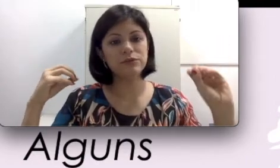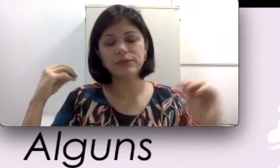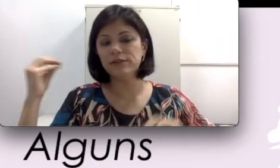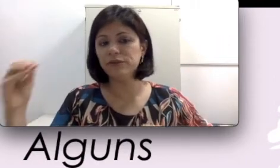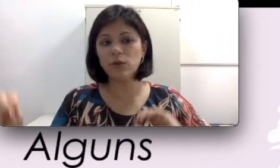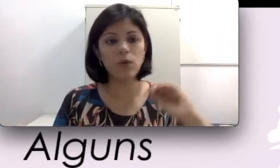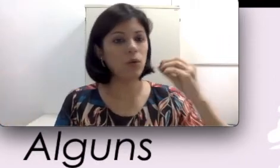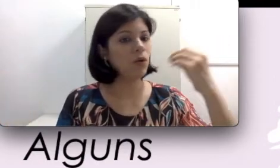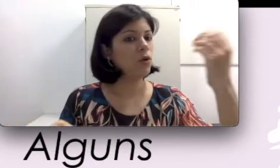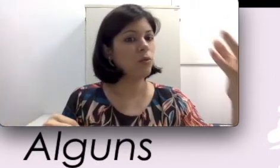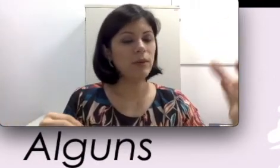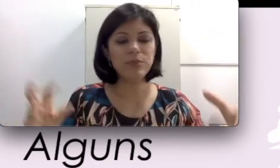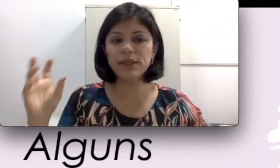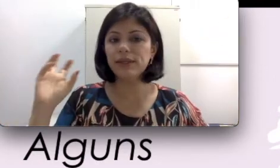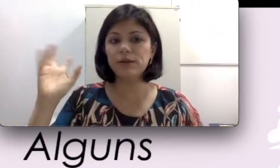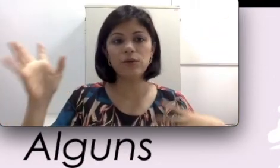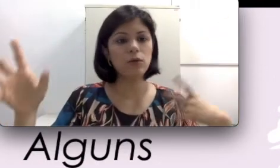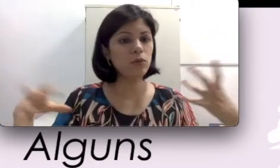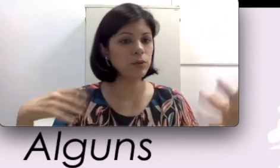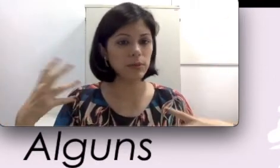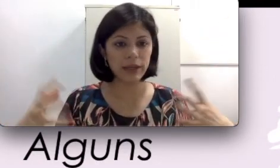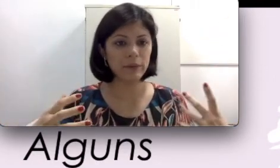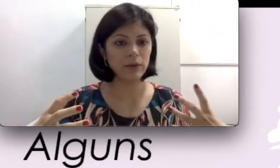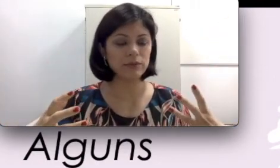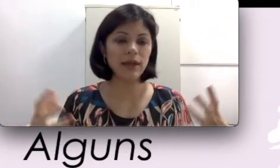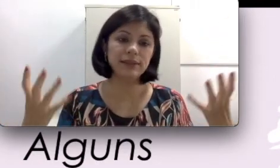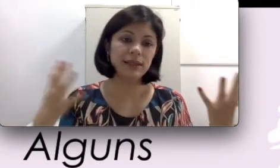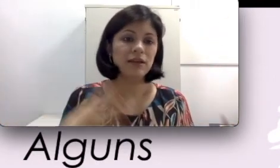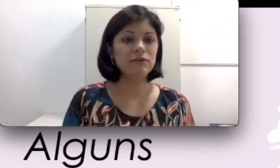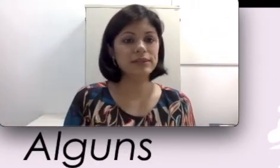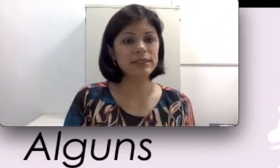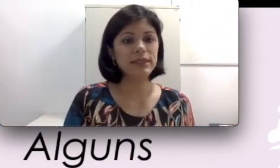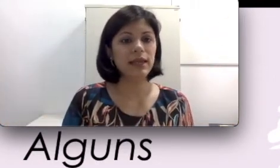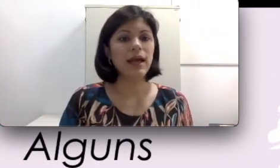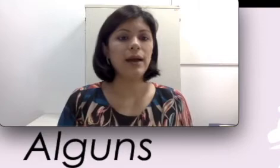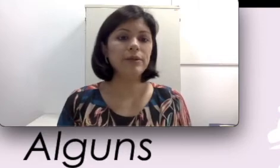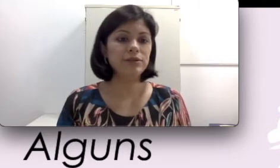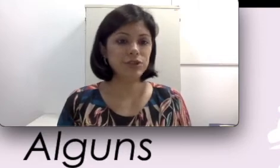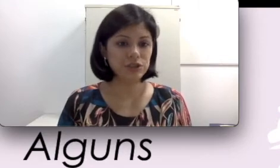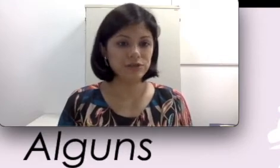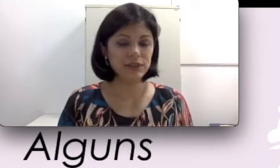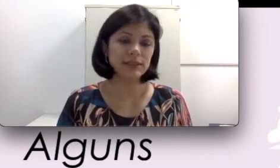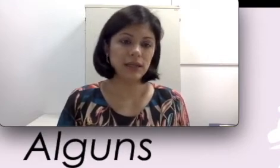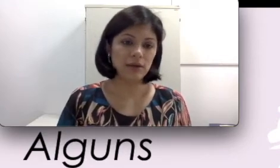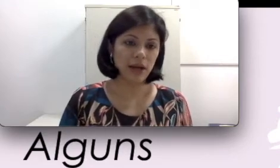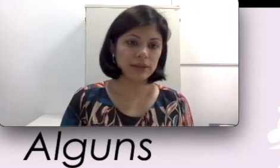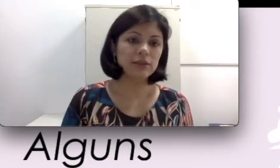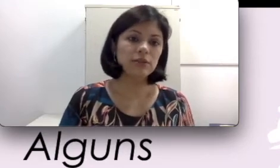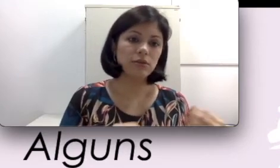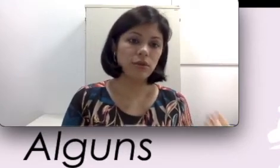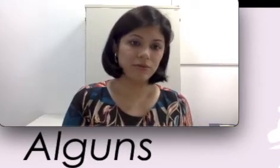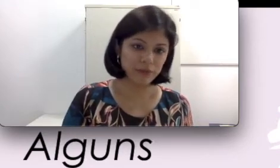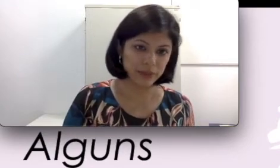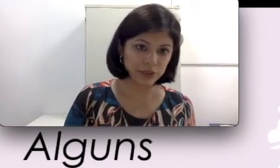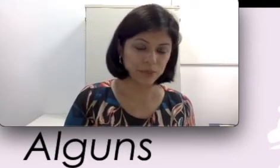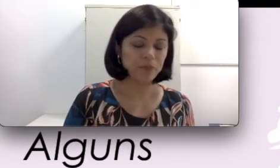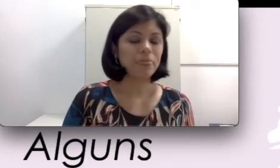danificou, deu algum problema, você tem a perda auditiva instaurada novamente. Não